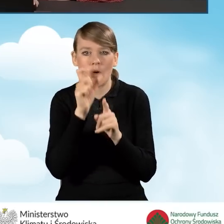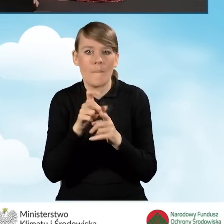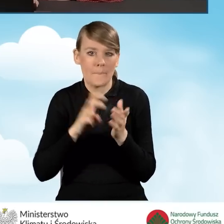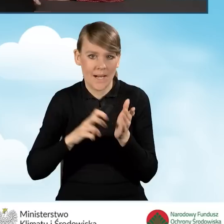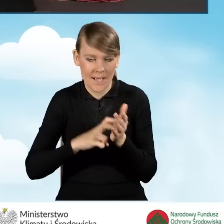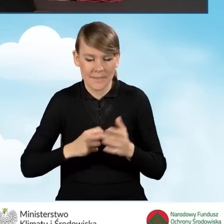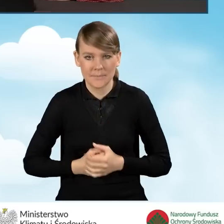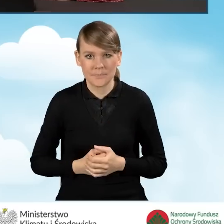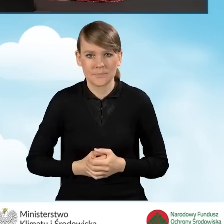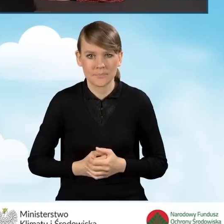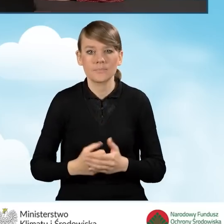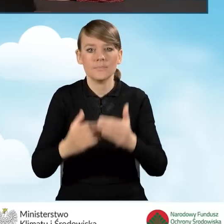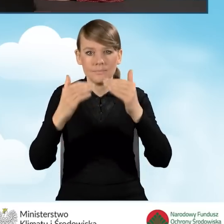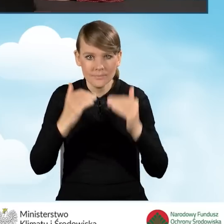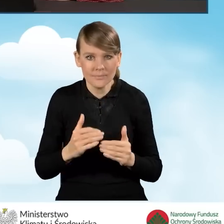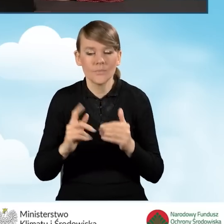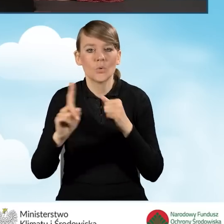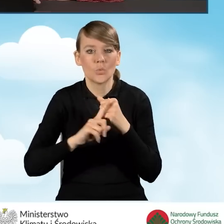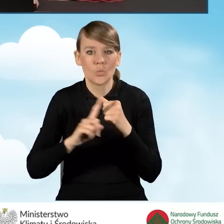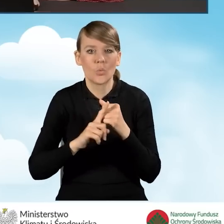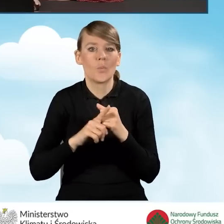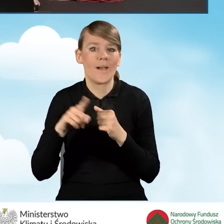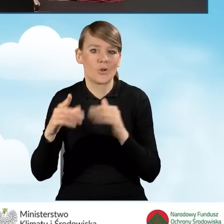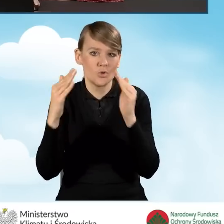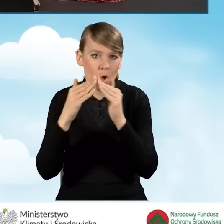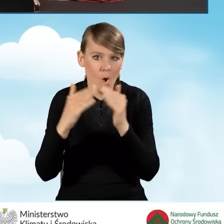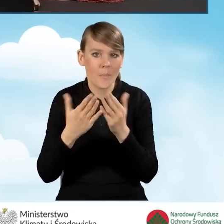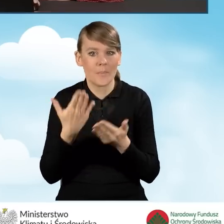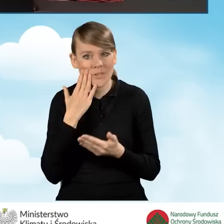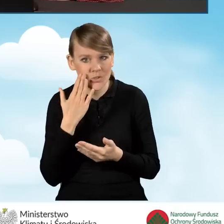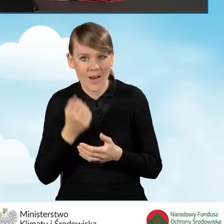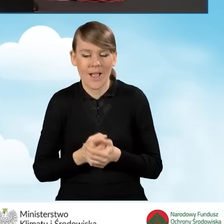Następnie podajemy numer domu, lokalu, kod pocztowy